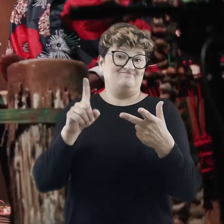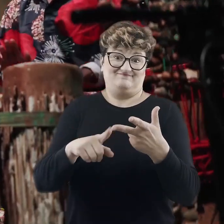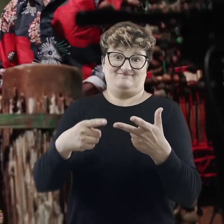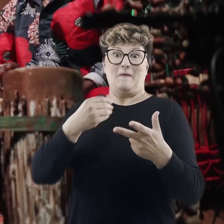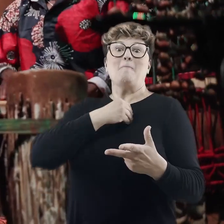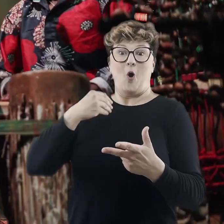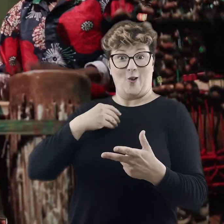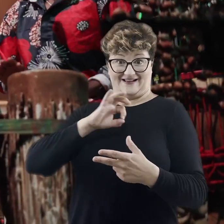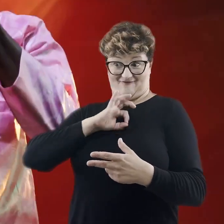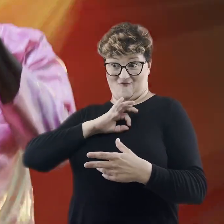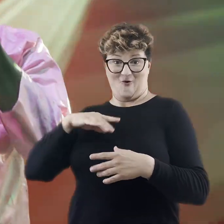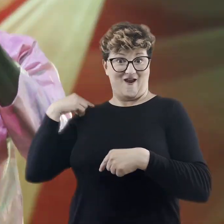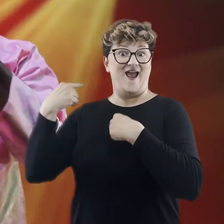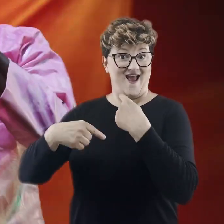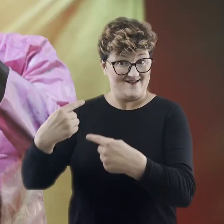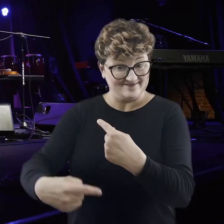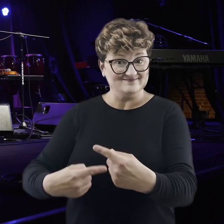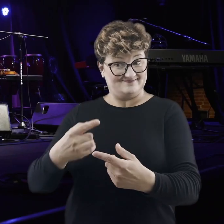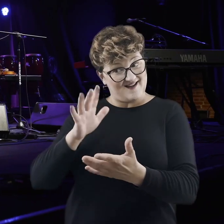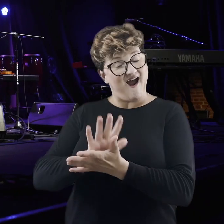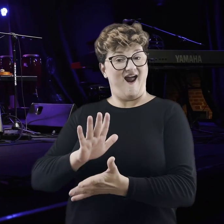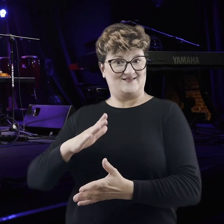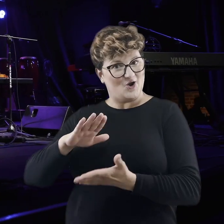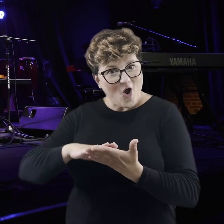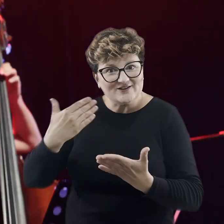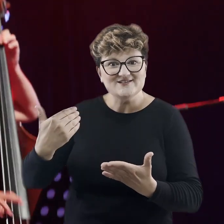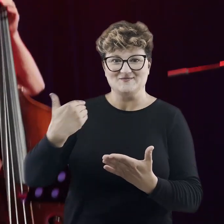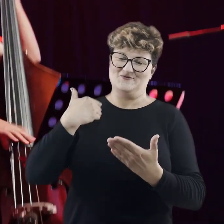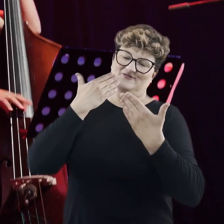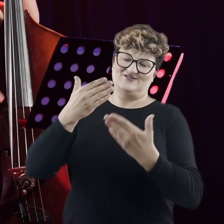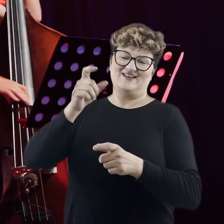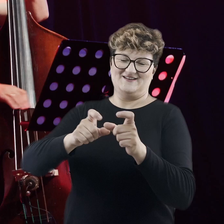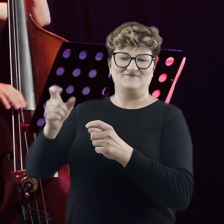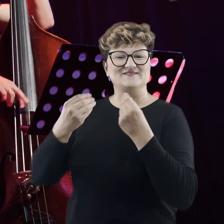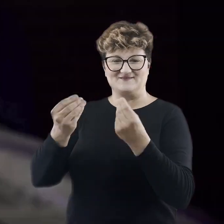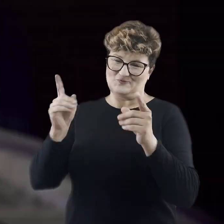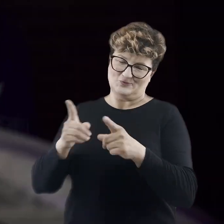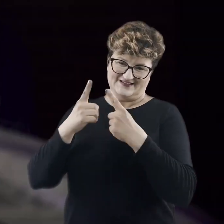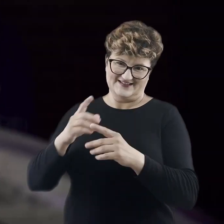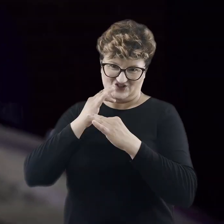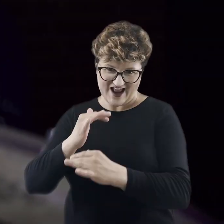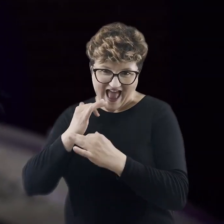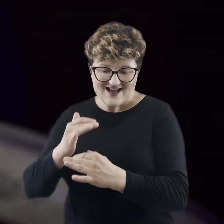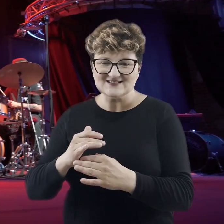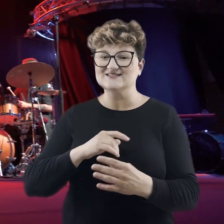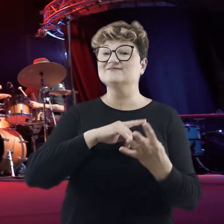odkrywaliśmy nasze polskie tradycyjne regiony ludowe dzięki wspaniałym muzykom jazzowym.